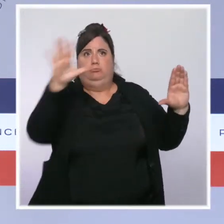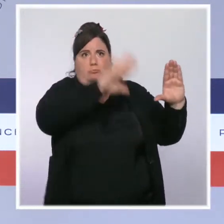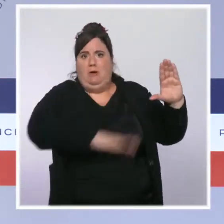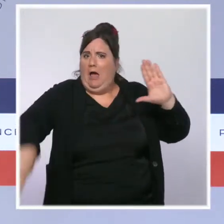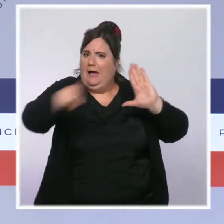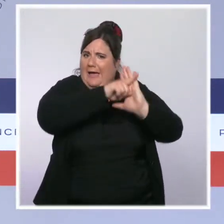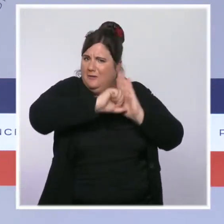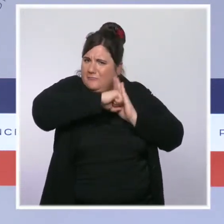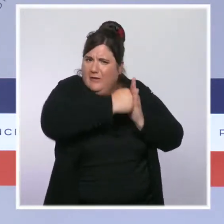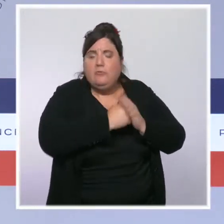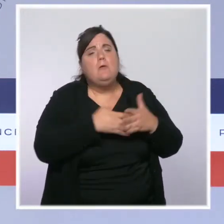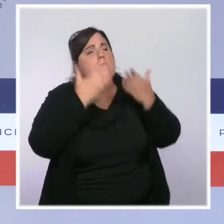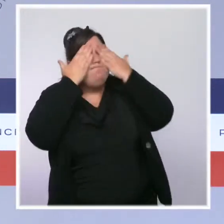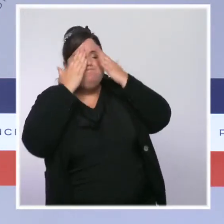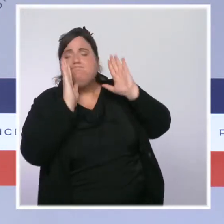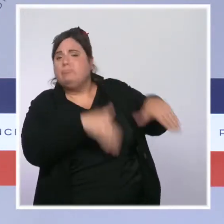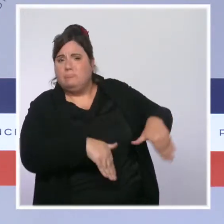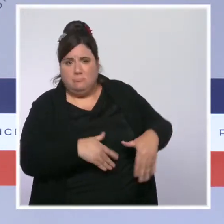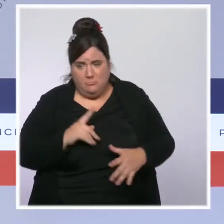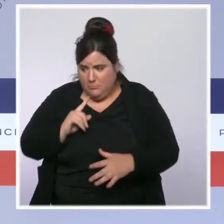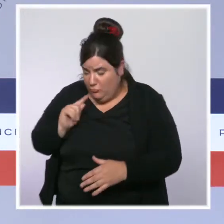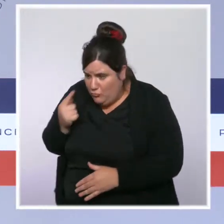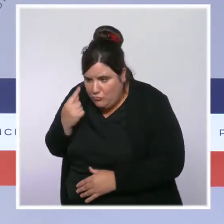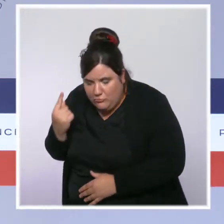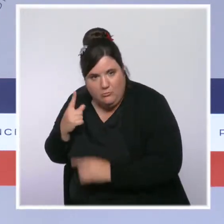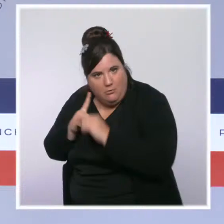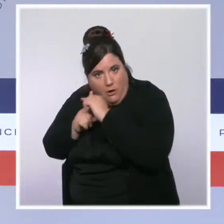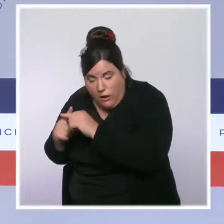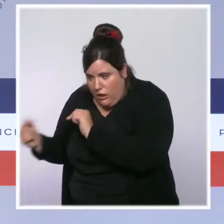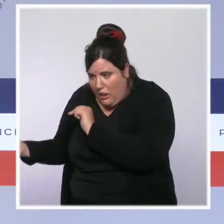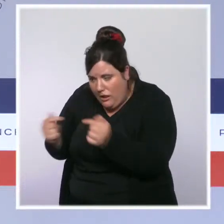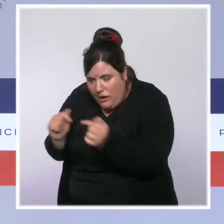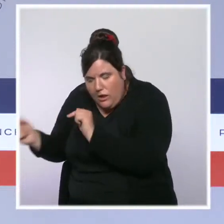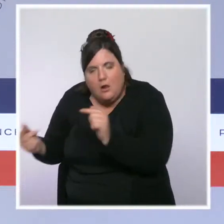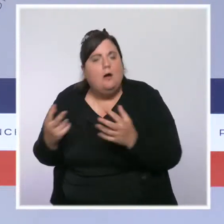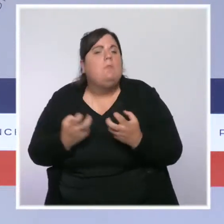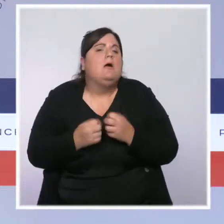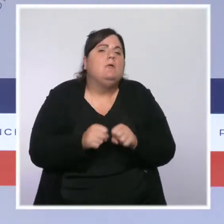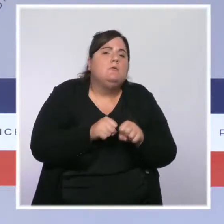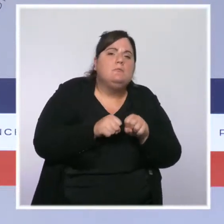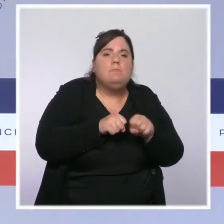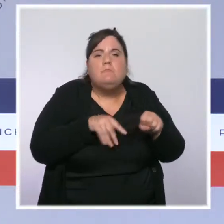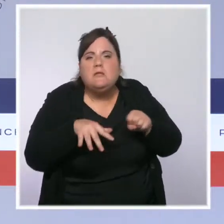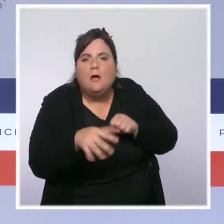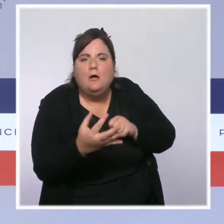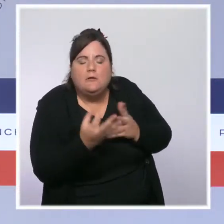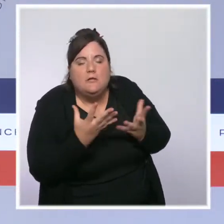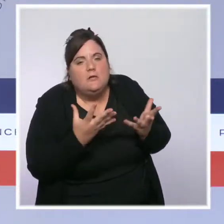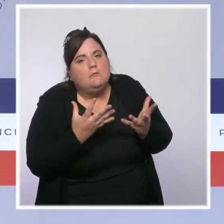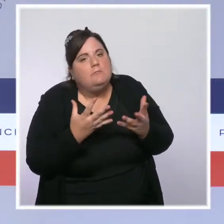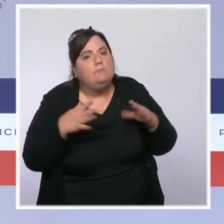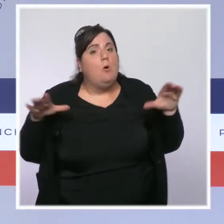qu'on passe autant de temps à parler, comme le font beaucoup de médias, des 8, 9, 10 % de soignants qui ne se sont pas fait vacciner